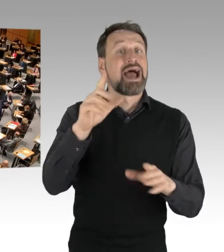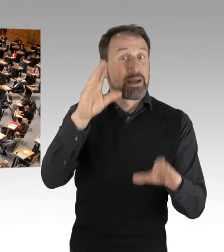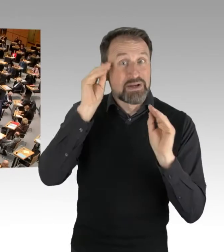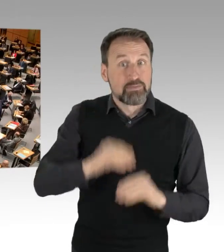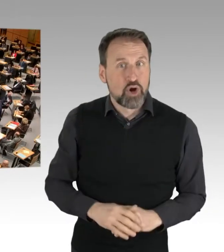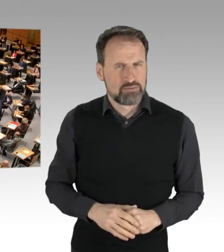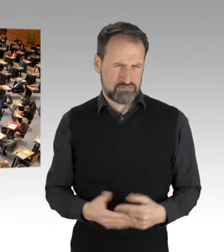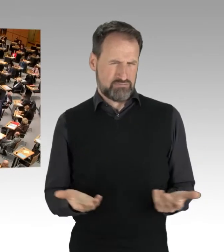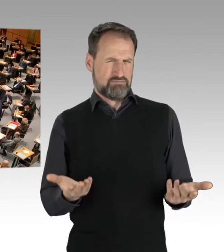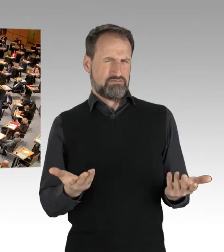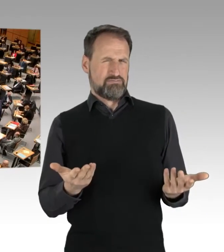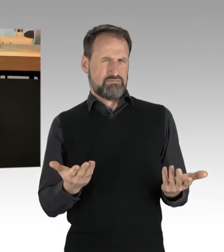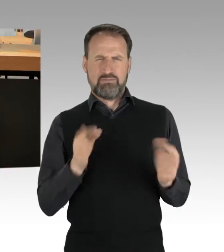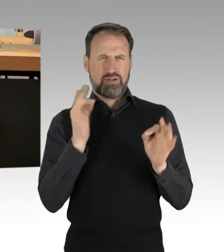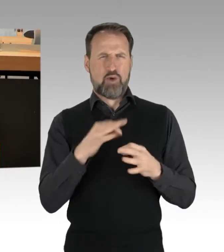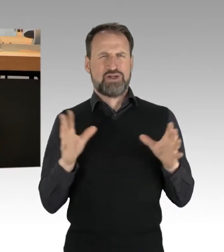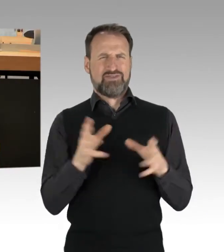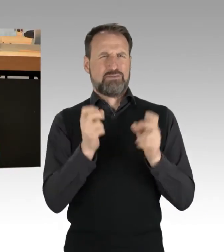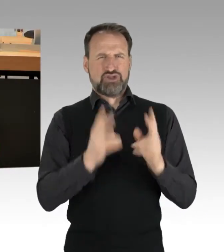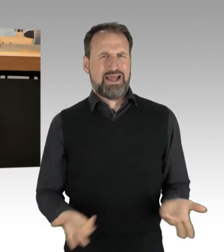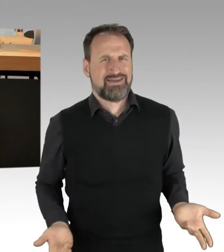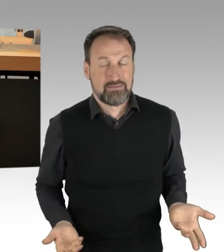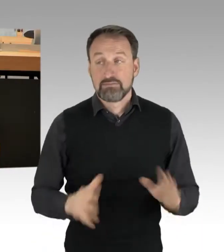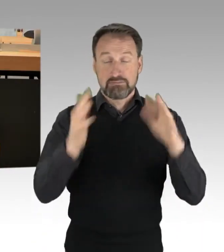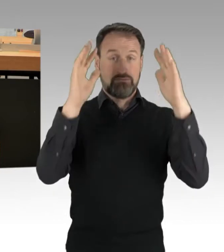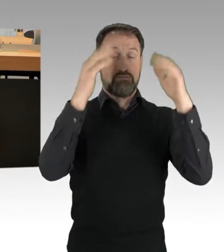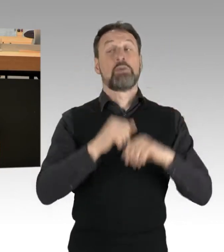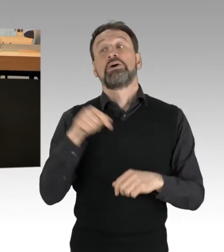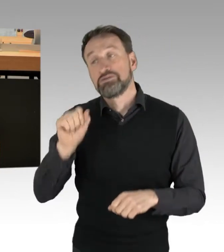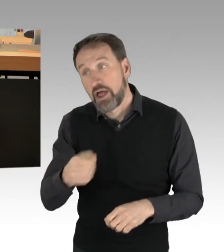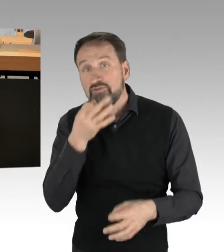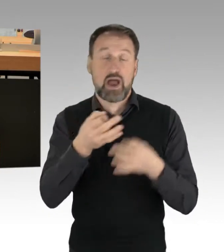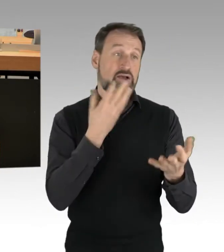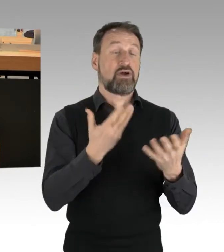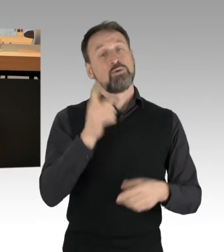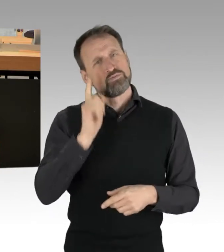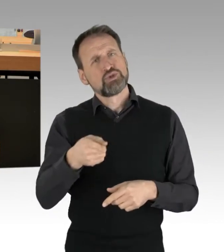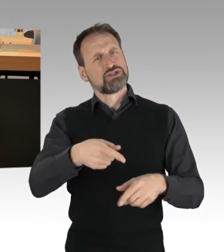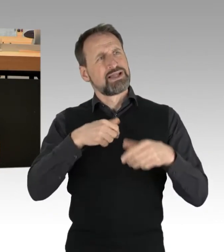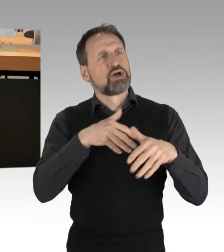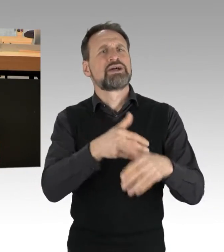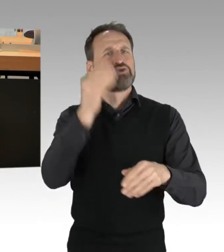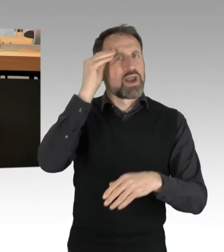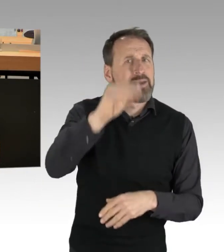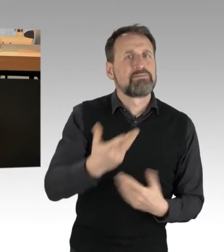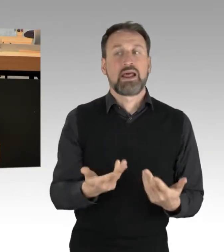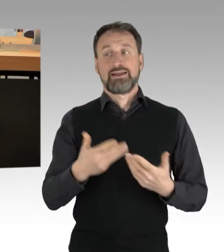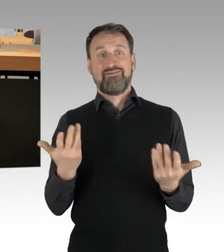Nun kann man viele Fragen stellen. Hätten die Demonstration zwingend angemeldet werden müssen, welche Aktionen waren rechtmäßig, welche waren es nicht,